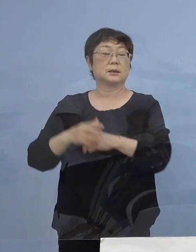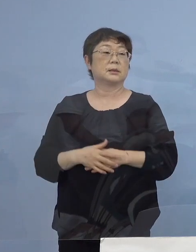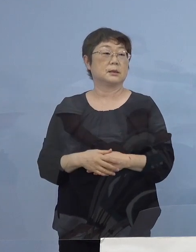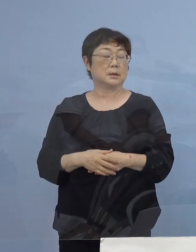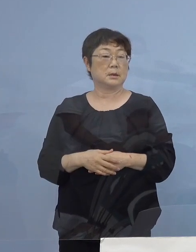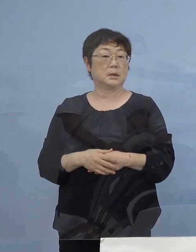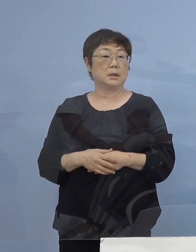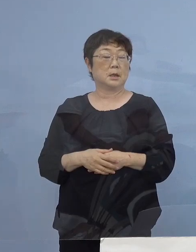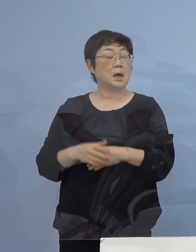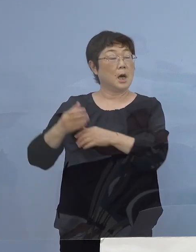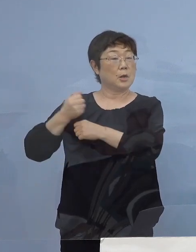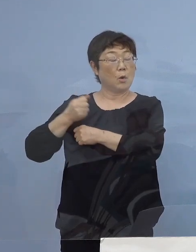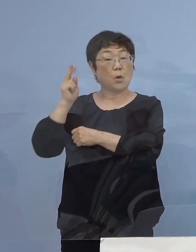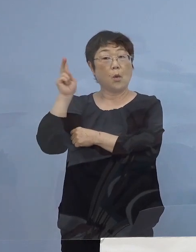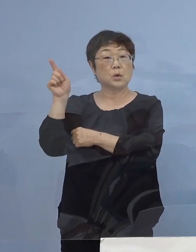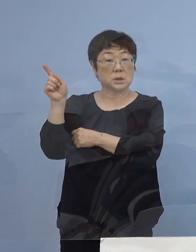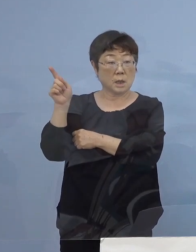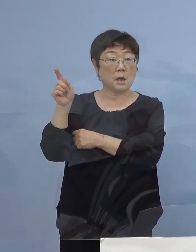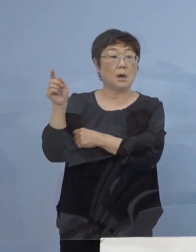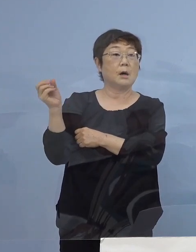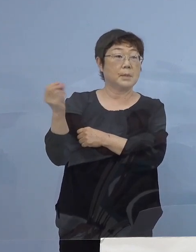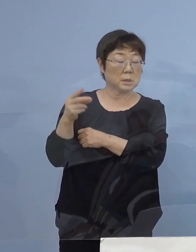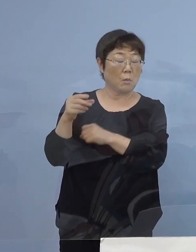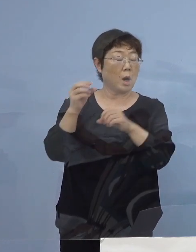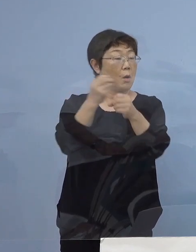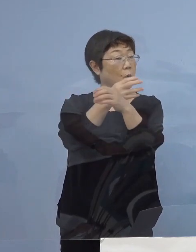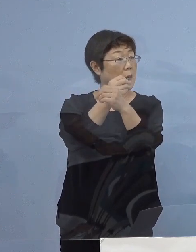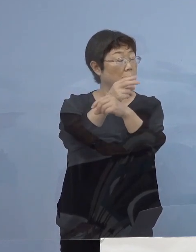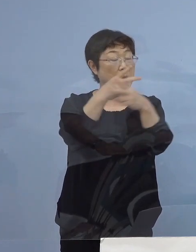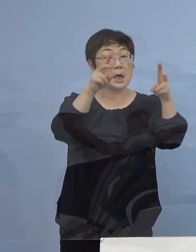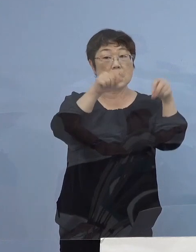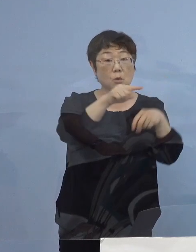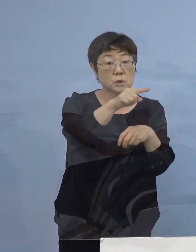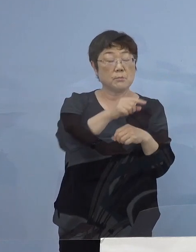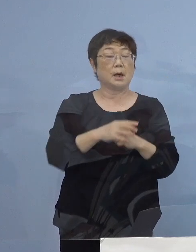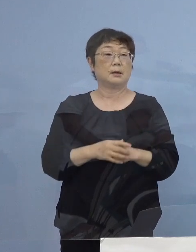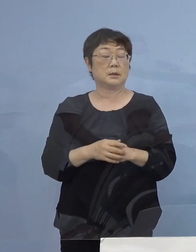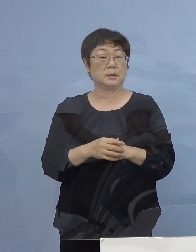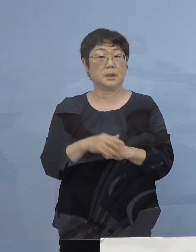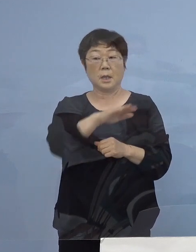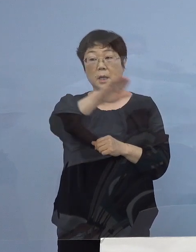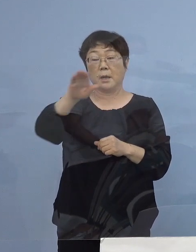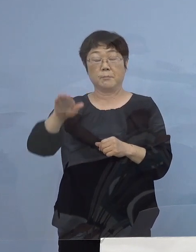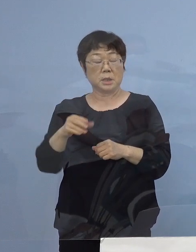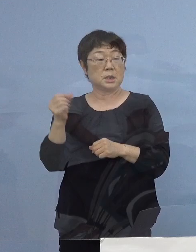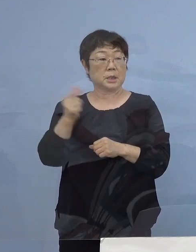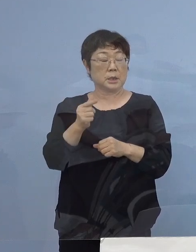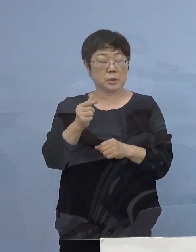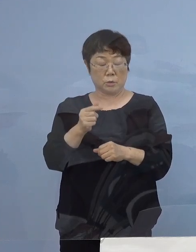兵庫（県）、大阪（府）あるいは岡山（県）、広島（県） これらは みんな「緊急事態宣言」ですので